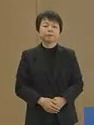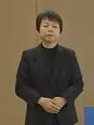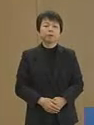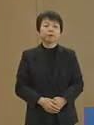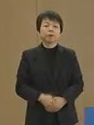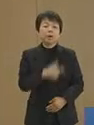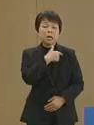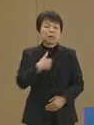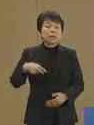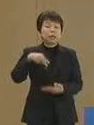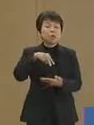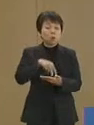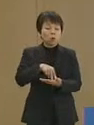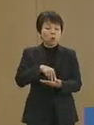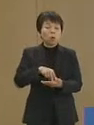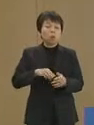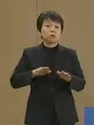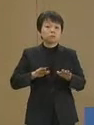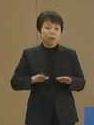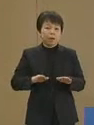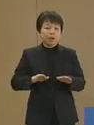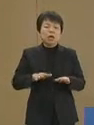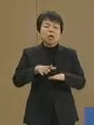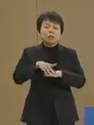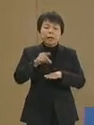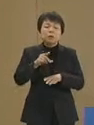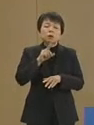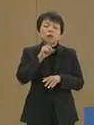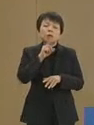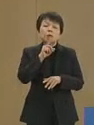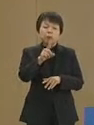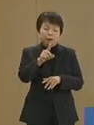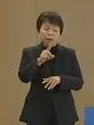立候補に際し まず最初に申し上げることは